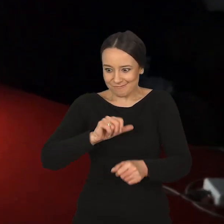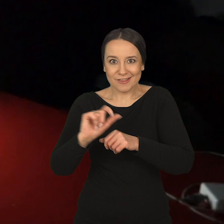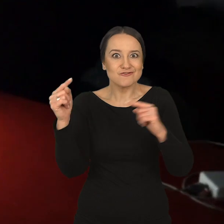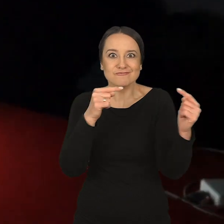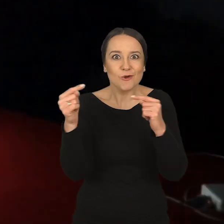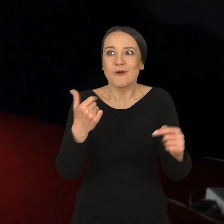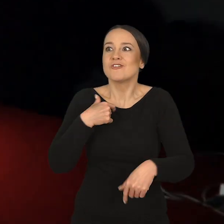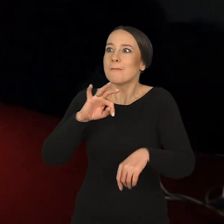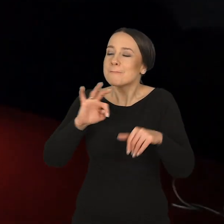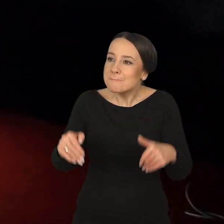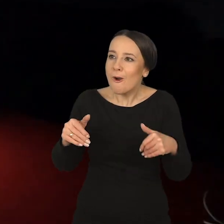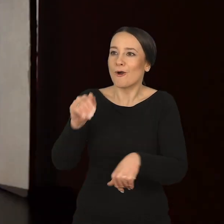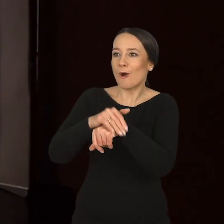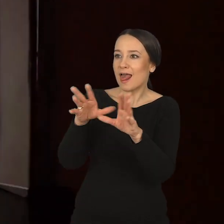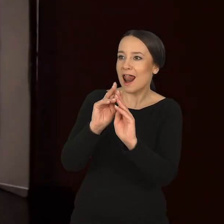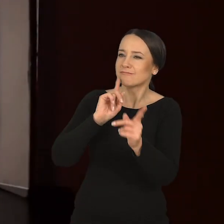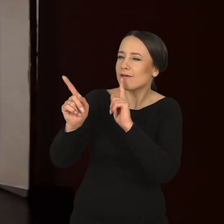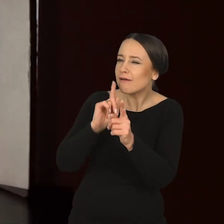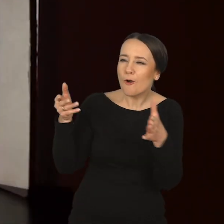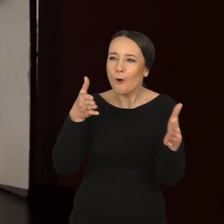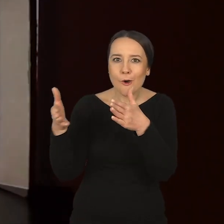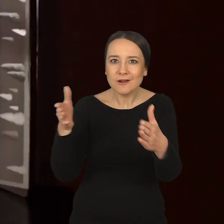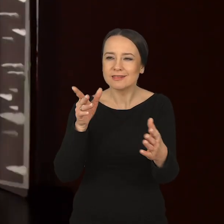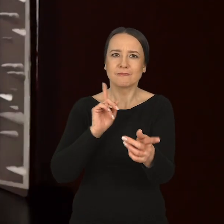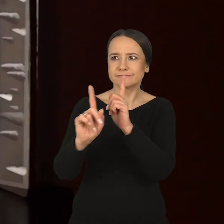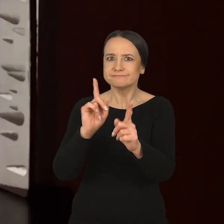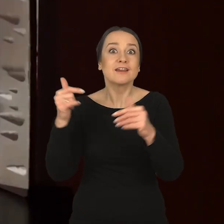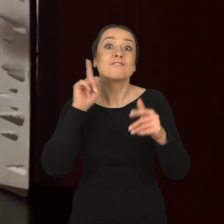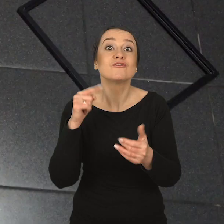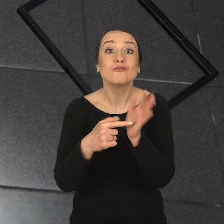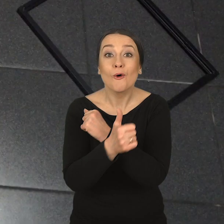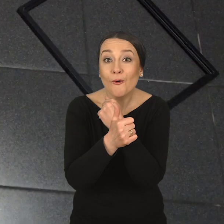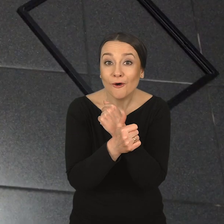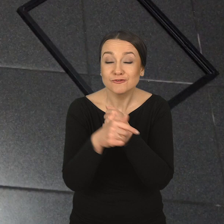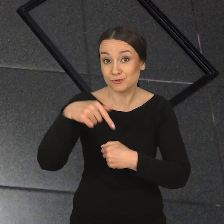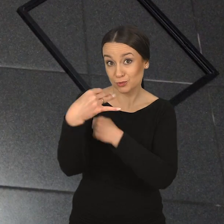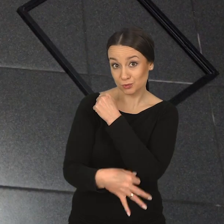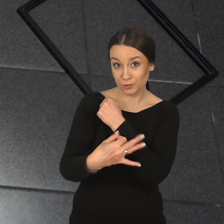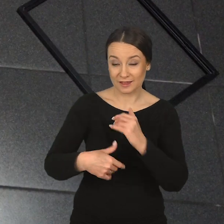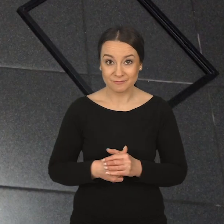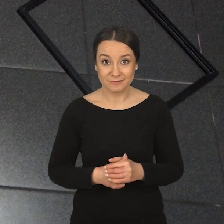i tym, że mogę spotykać się z moimi kolegami na korytarzu. I tak naprawdę o to chodzi w studiowaniu tutaj,